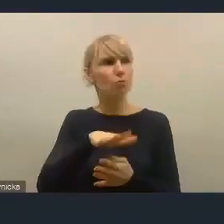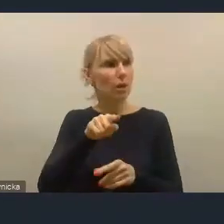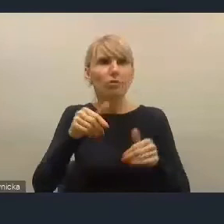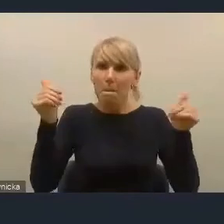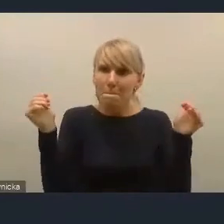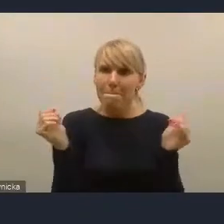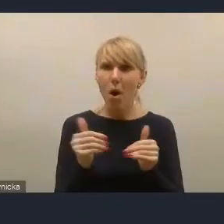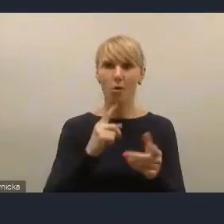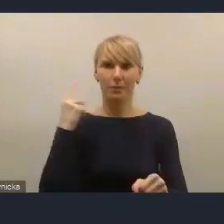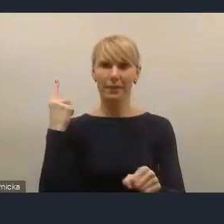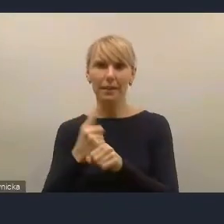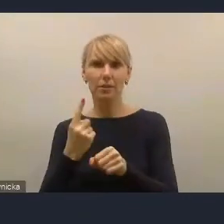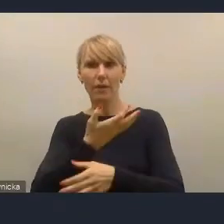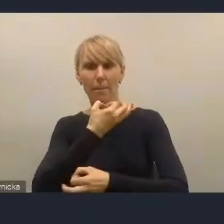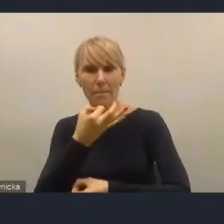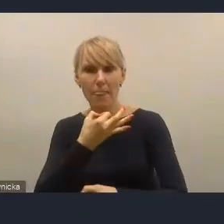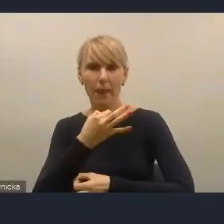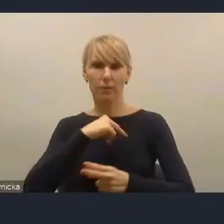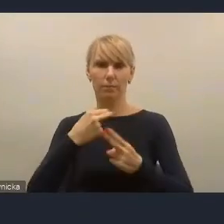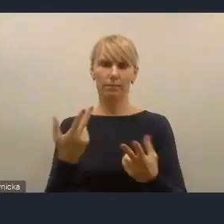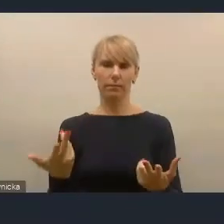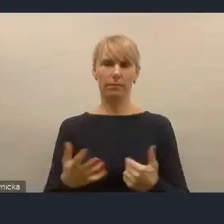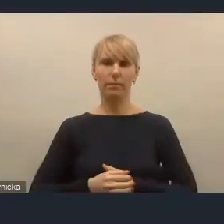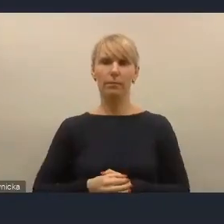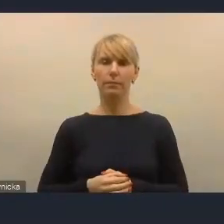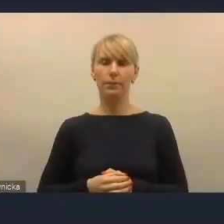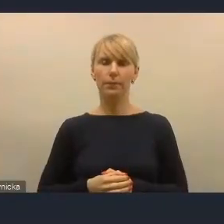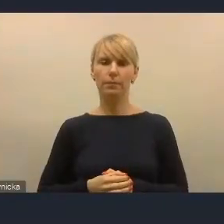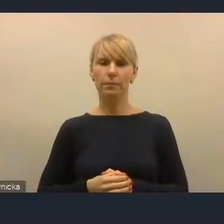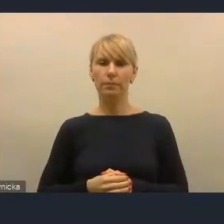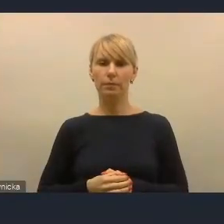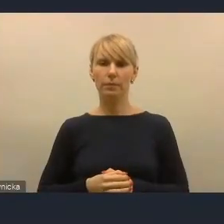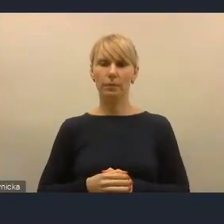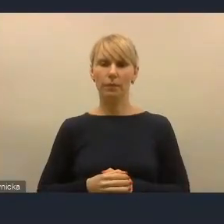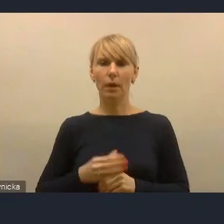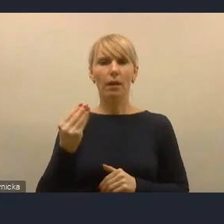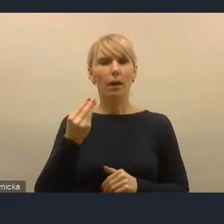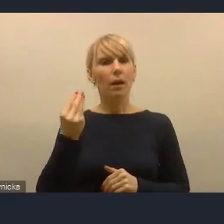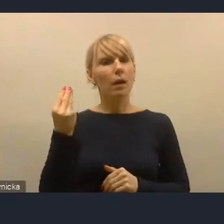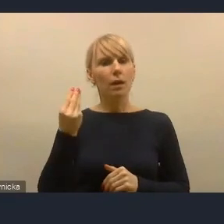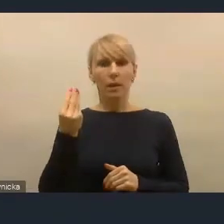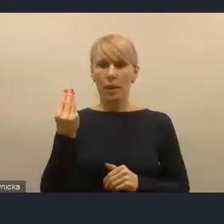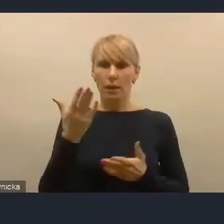I jeszcze jedno zaklęcie w Krajowej Polityce Miejskiej tego nie zmieni. Piłeczka jest po naszej stronie.